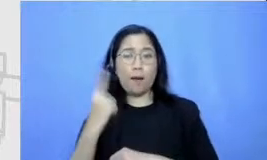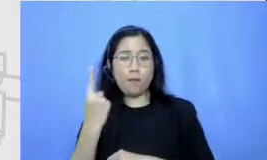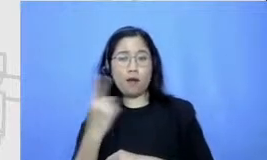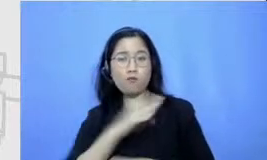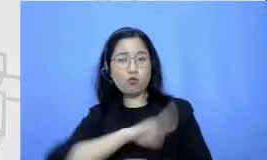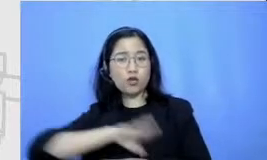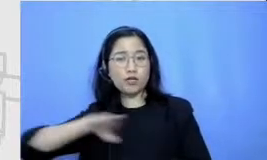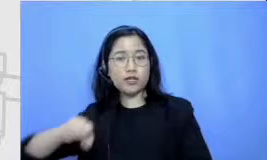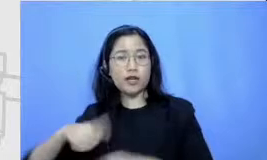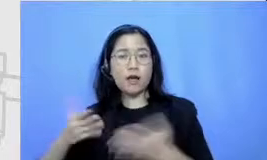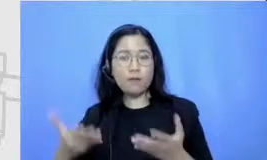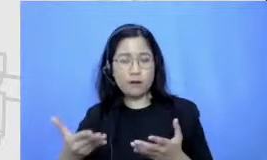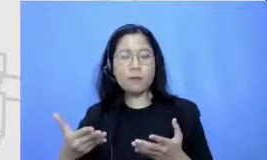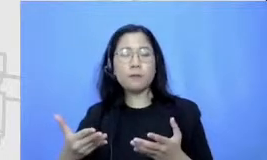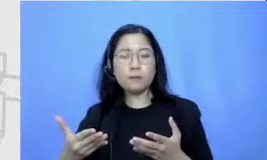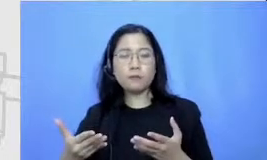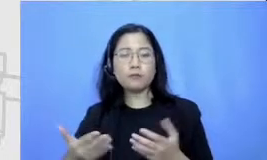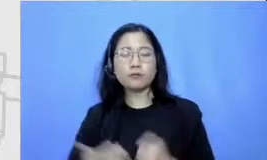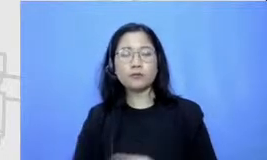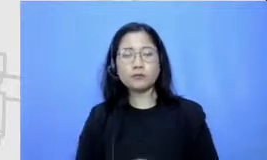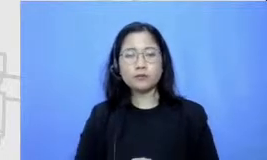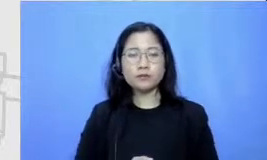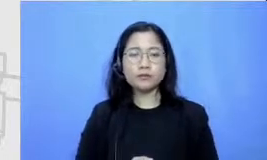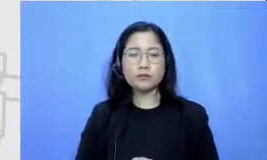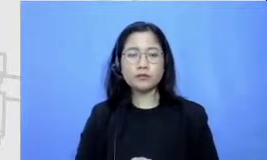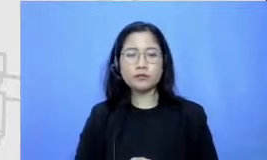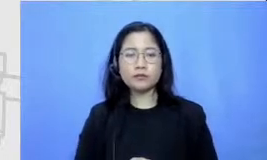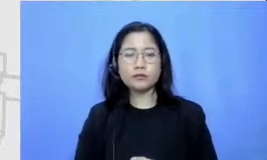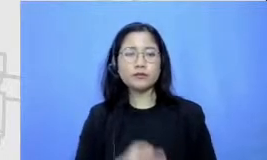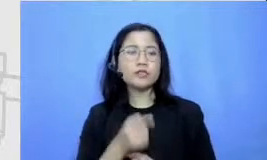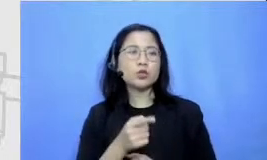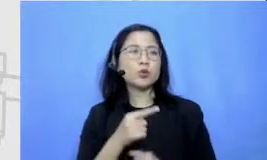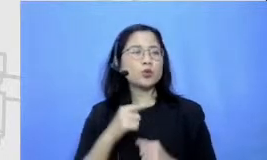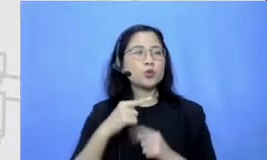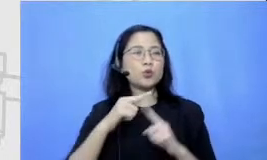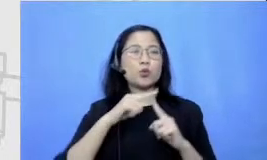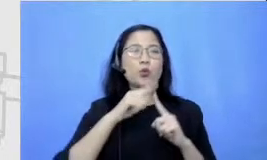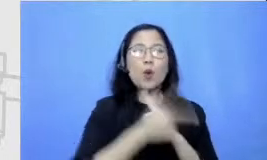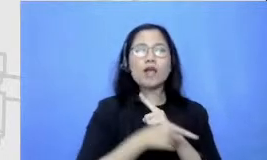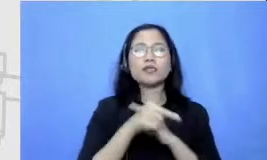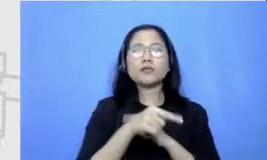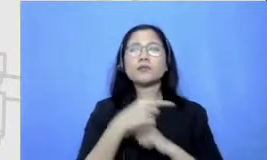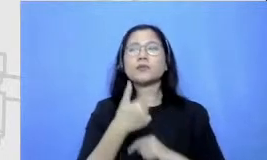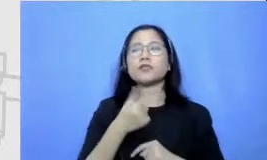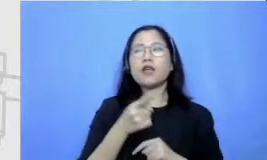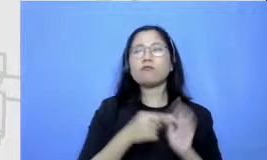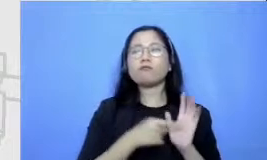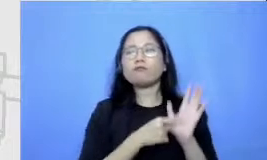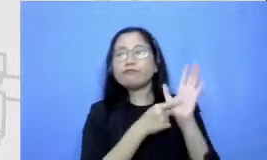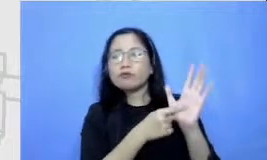tugas yang nanti menunjukkan menunjukkan murid mendemonstrasikan pemahamannya terhadap materi